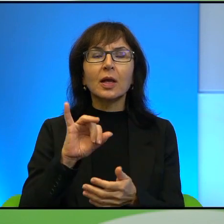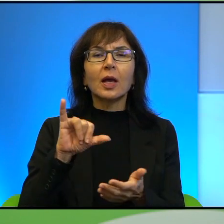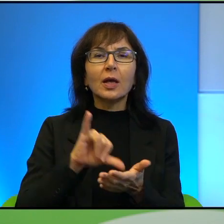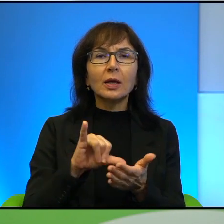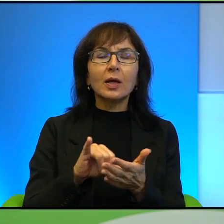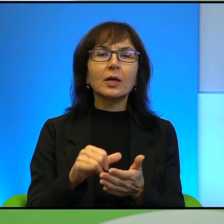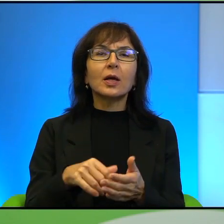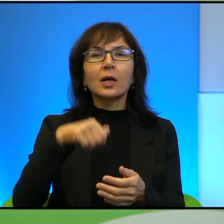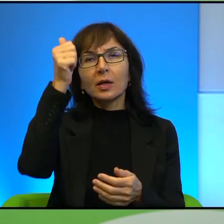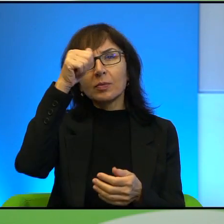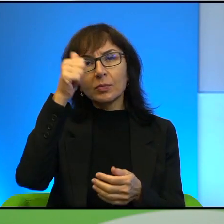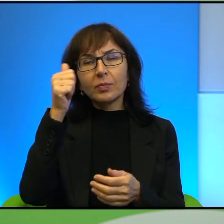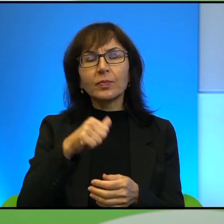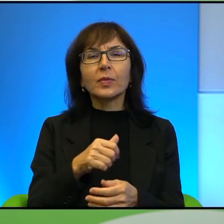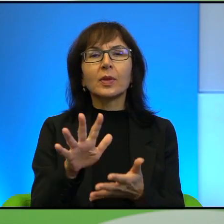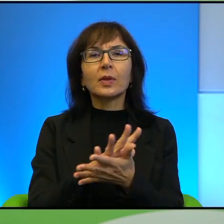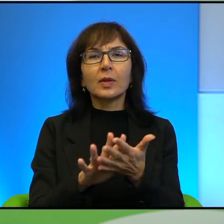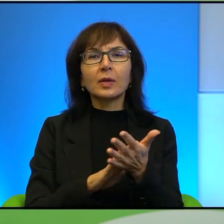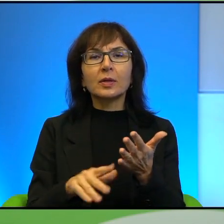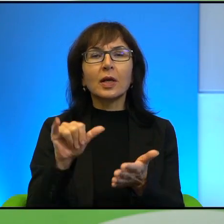imienia Beaty Pawlak za książkę Izrael już nie frunie.